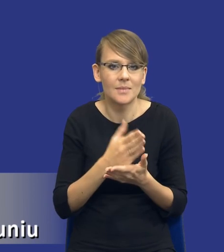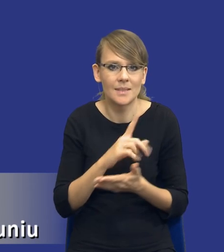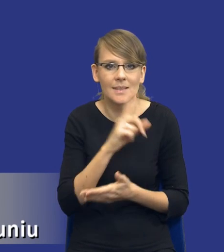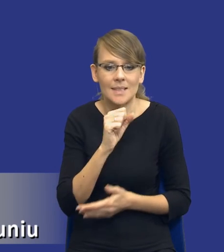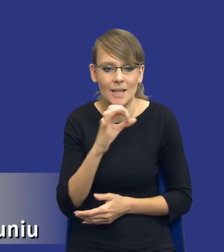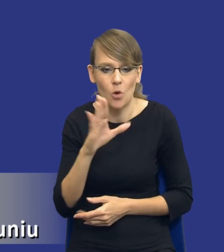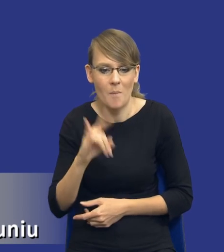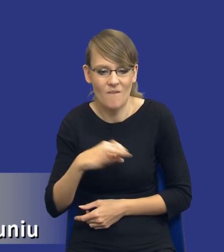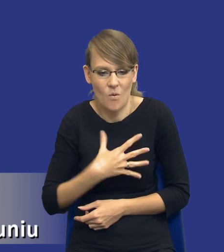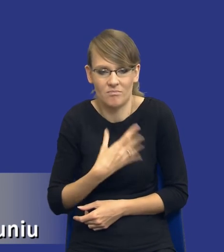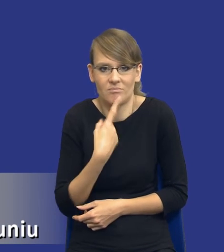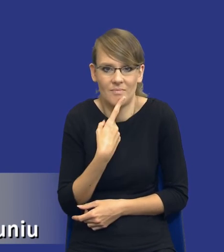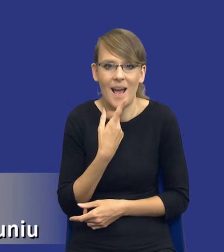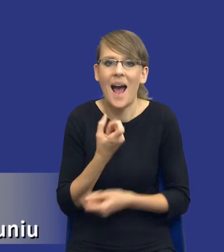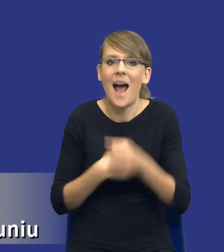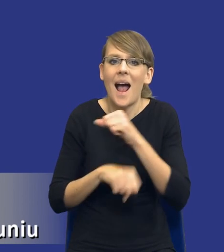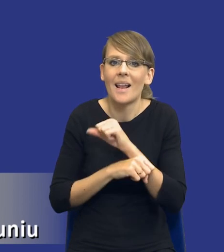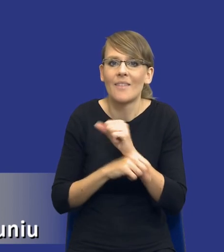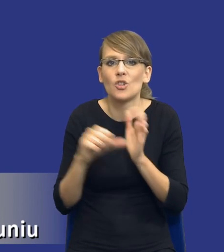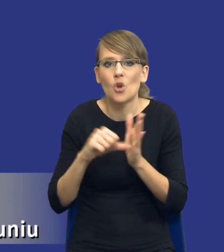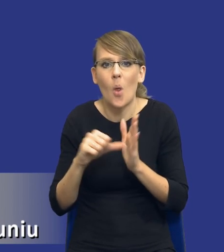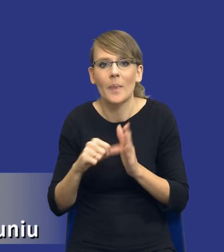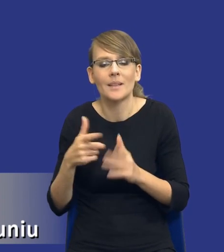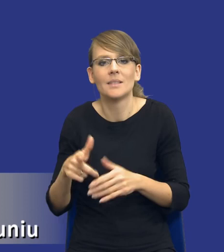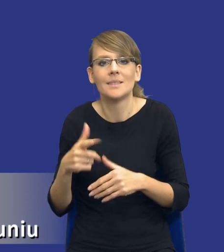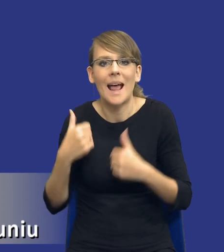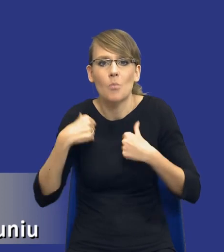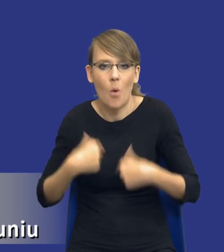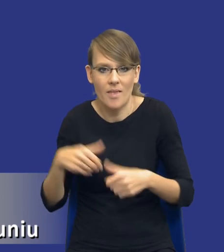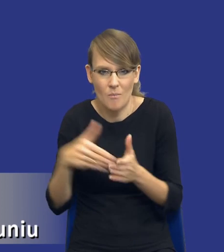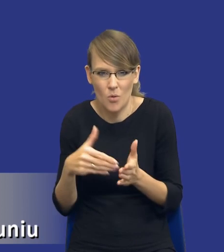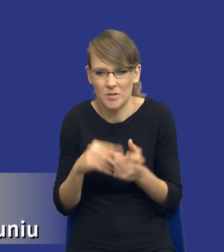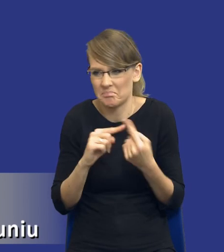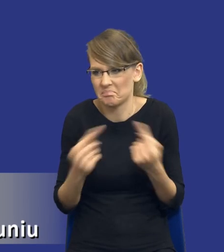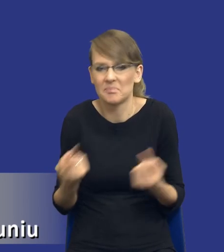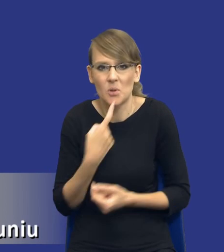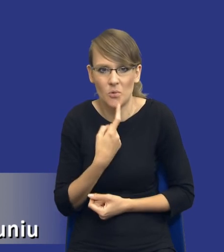Co to są alternatywne środki zaspokojenia owych potrzeb? No jest,